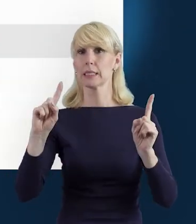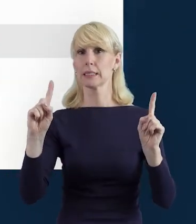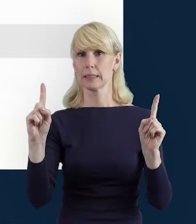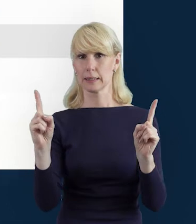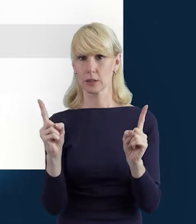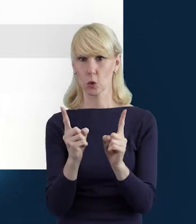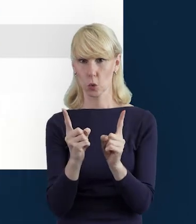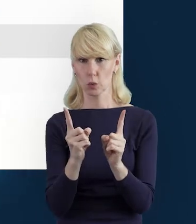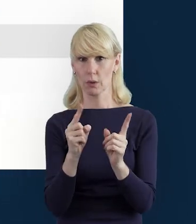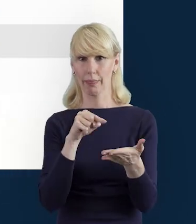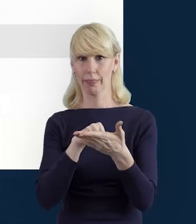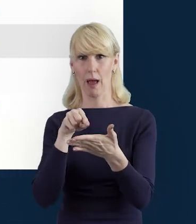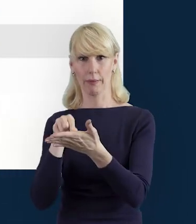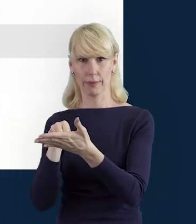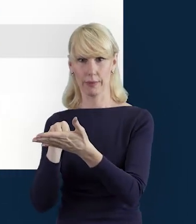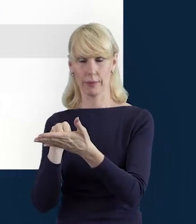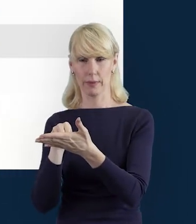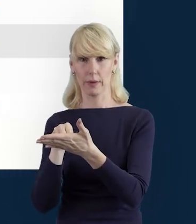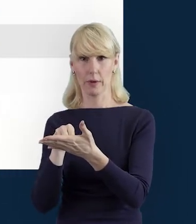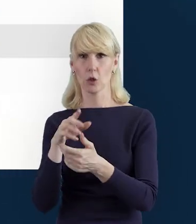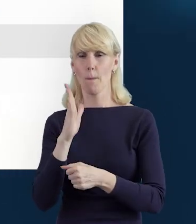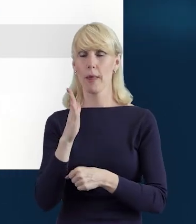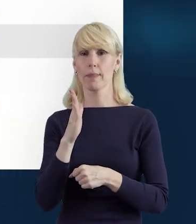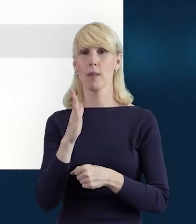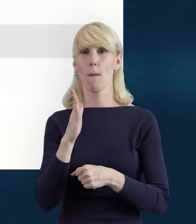pojawią nam się godziny do zaangażowania.